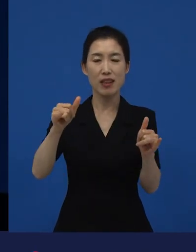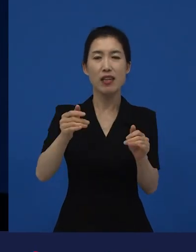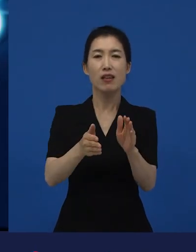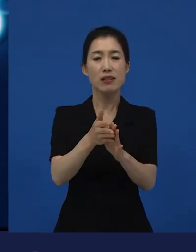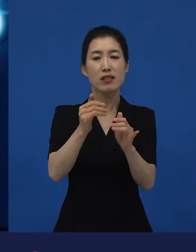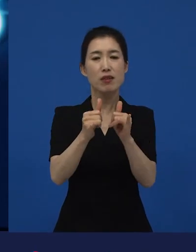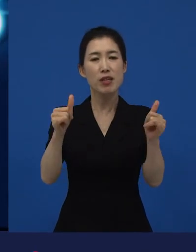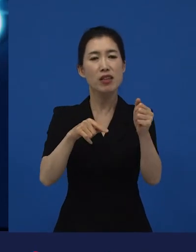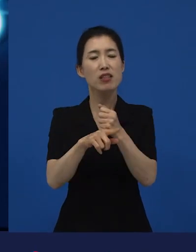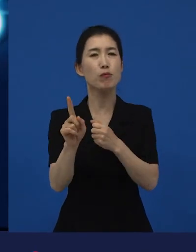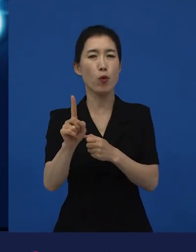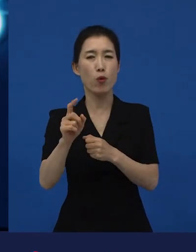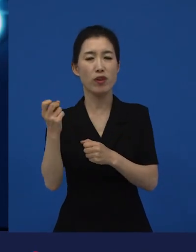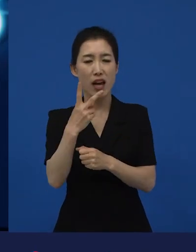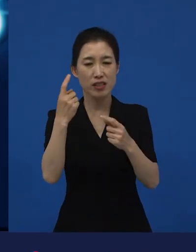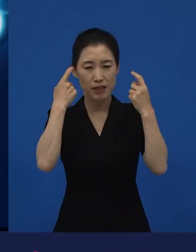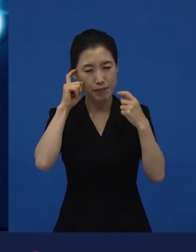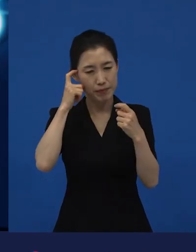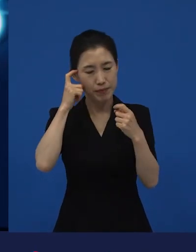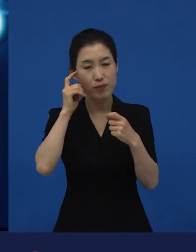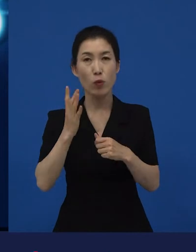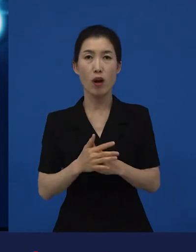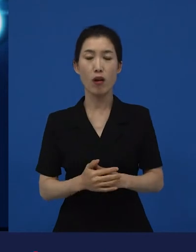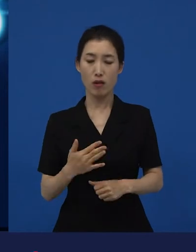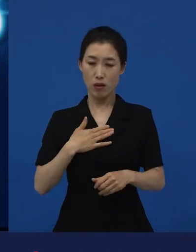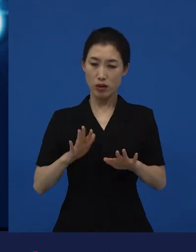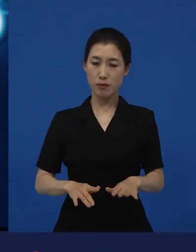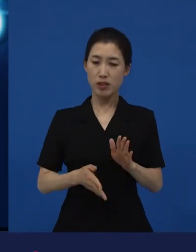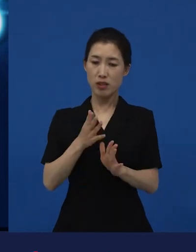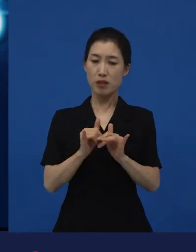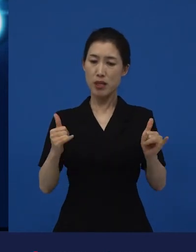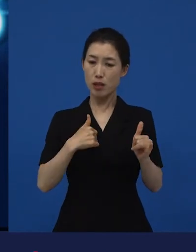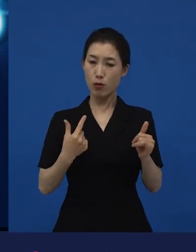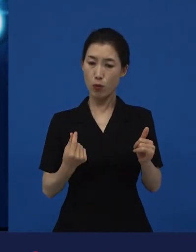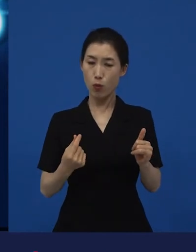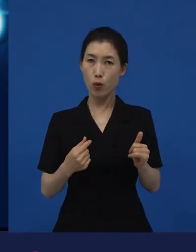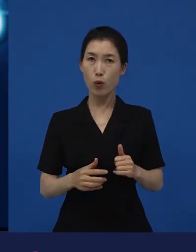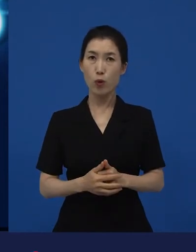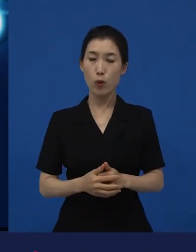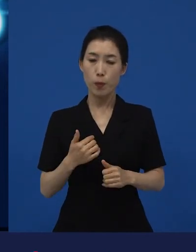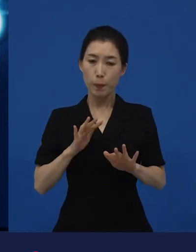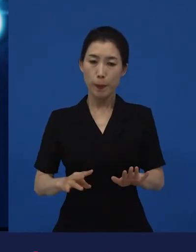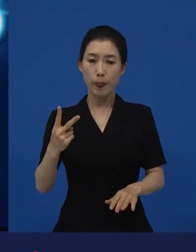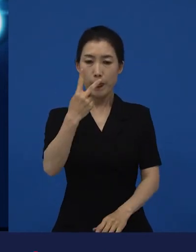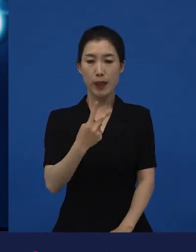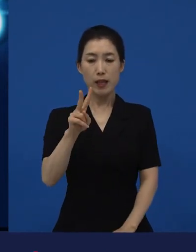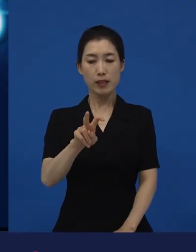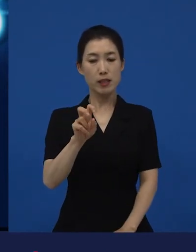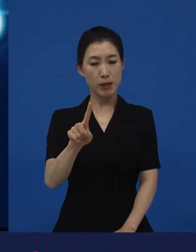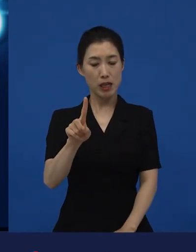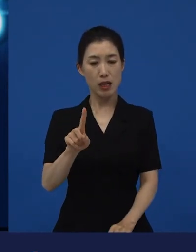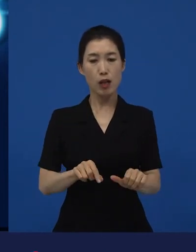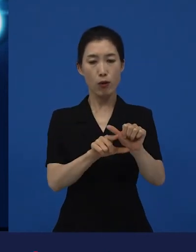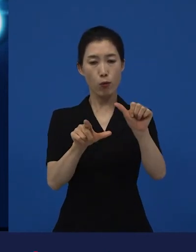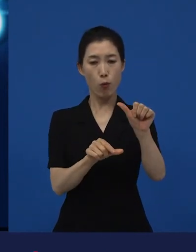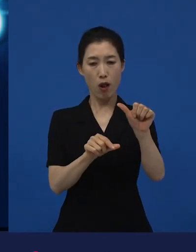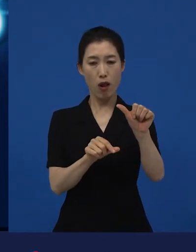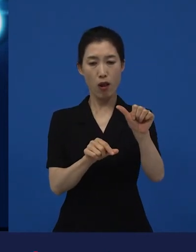나도 시민인데 내가 어떤 현재, 지금 현재. 2021년 5월